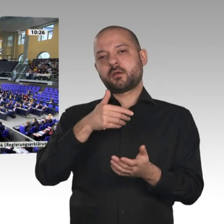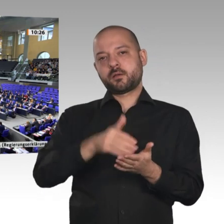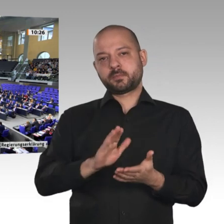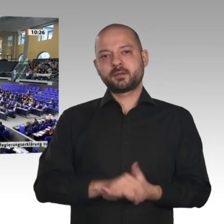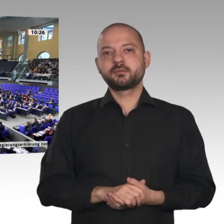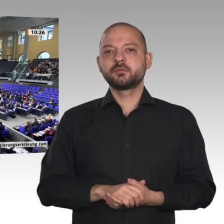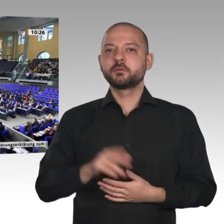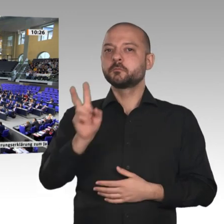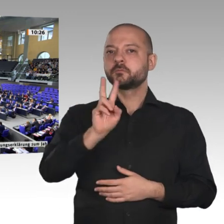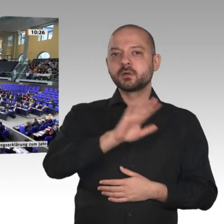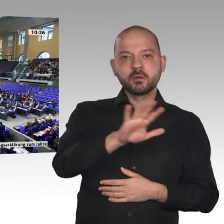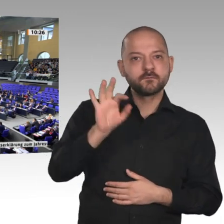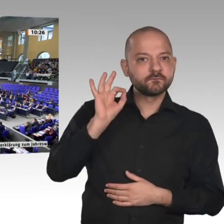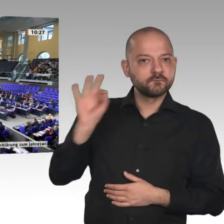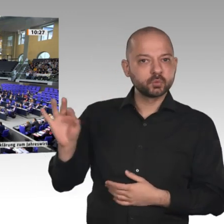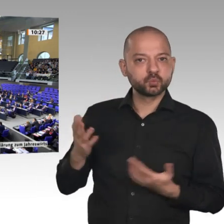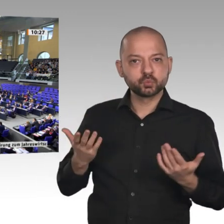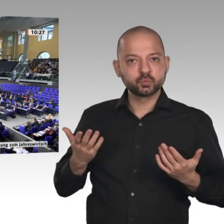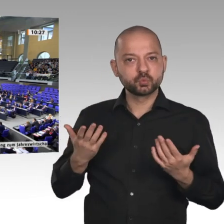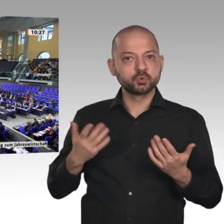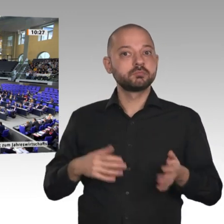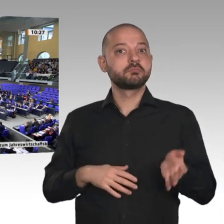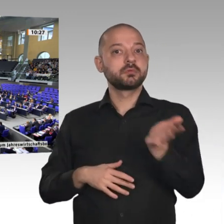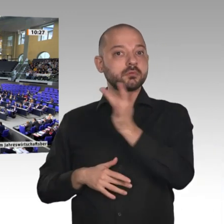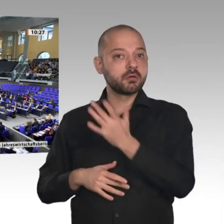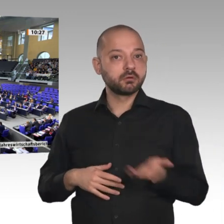Wer stimmt dagegen? - Wer enthält sich?